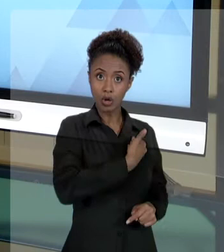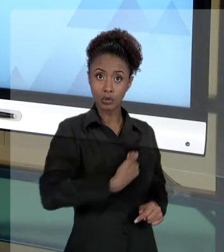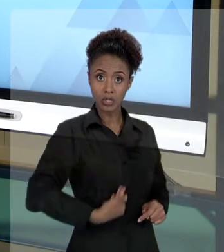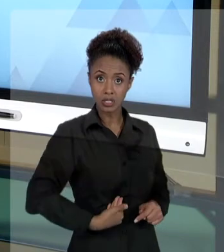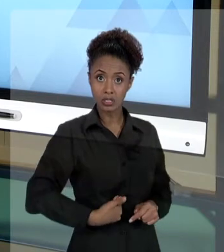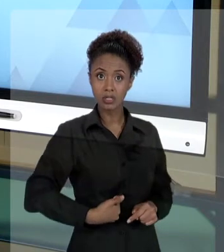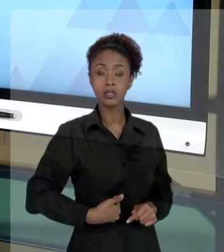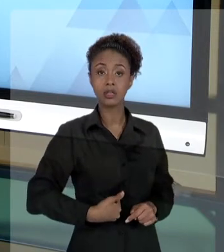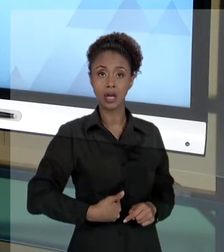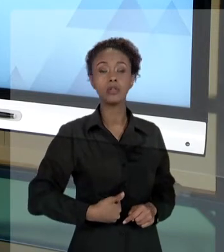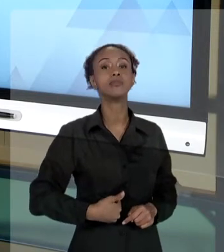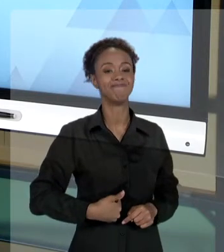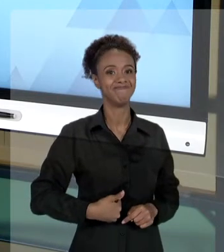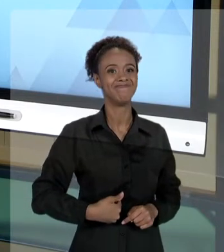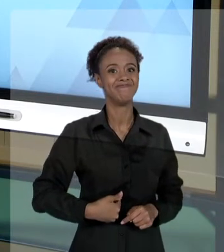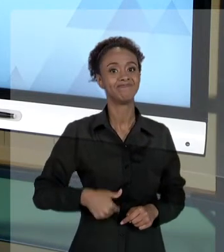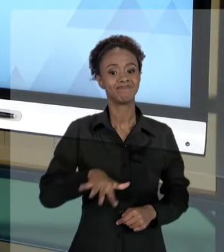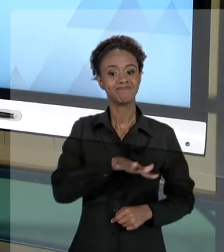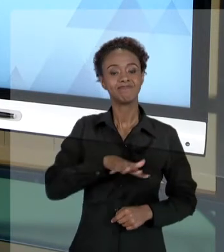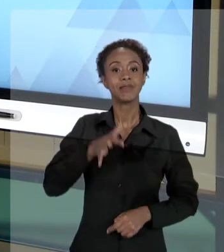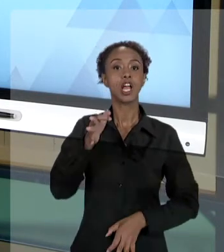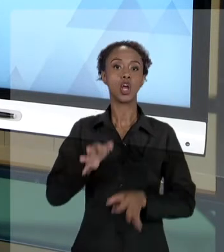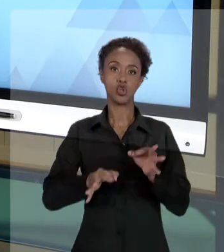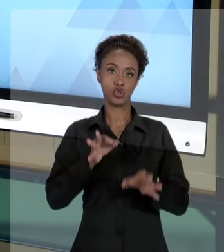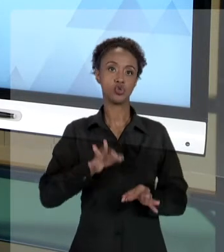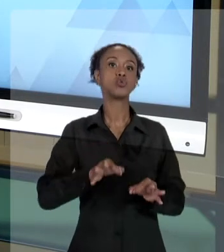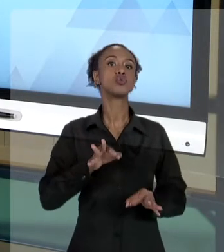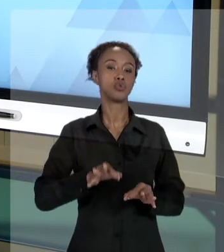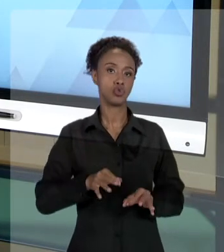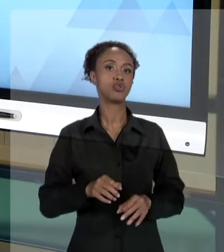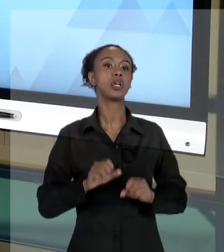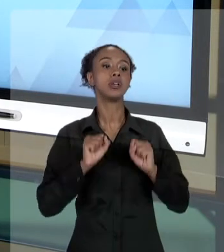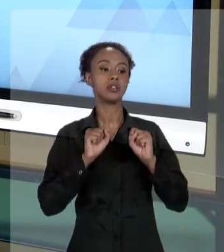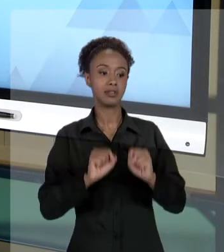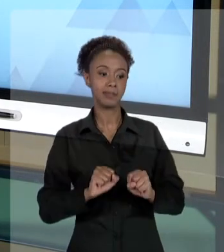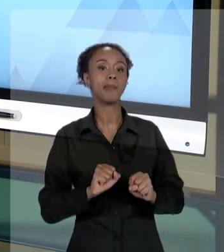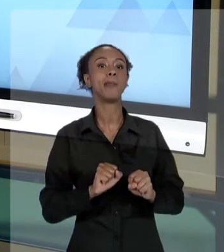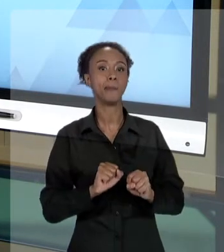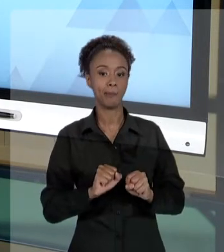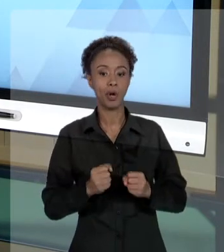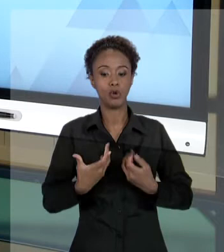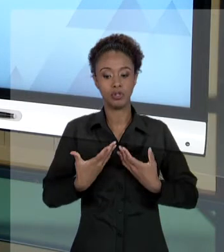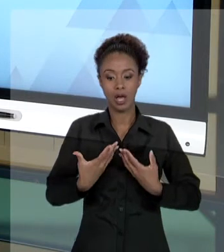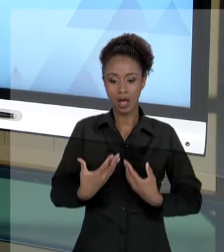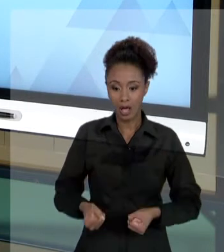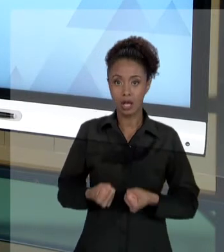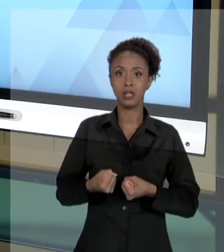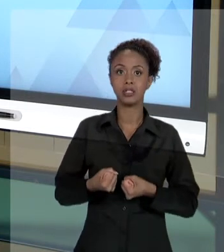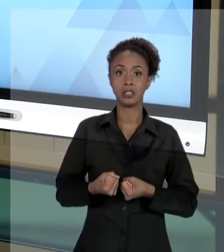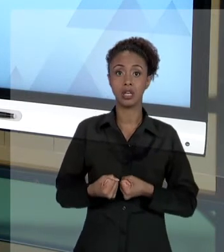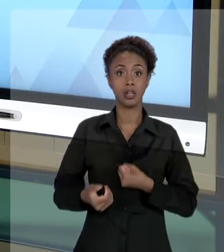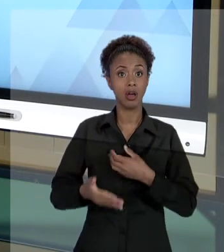JUDICIÁRIO POR MEIO DE UMA AÇÃO POPULAR. QUE É A AÇÃO EM QUE QUALQUER CIDADÃO PODE INFORMAR AO